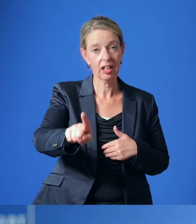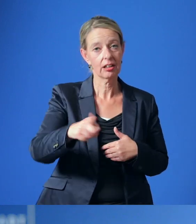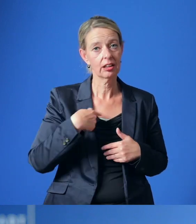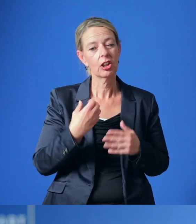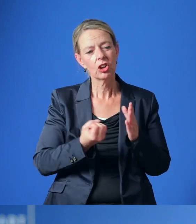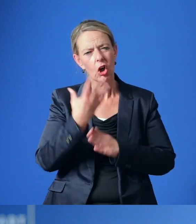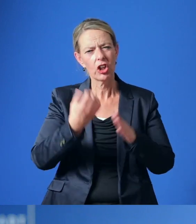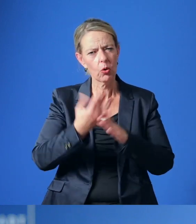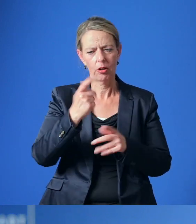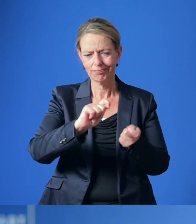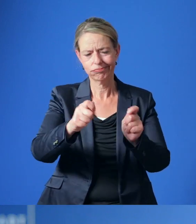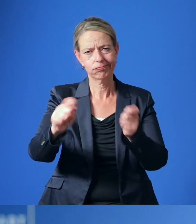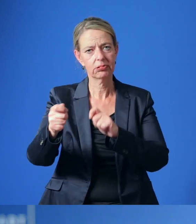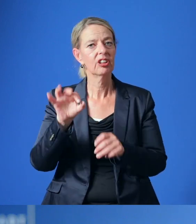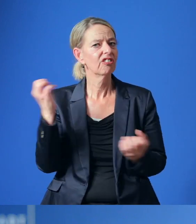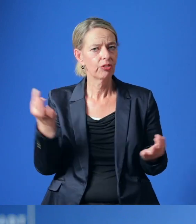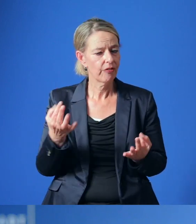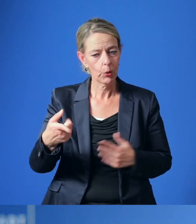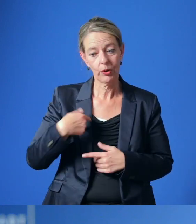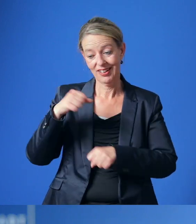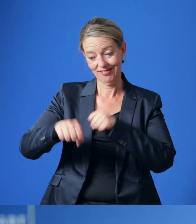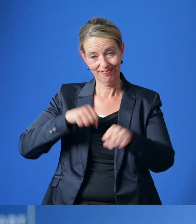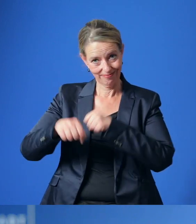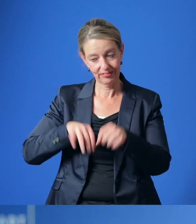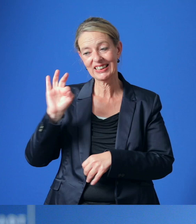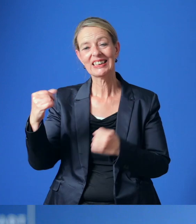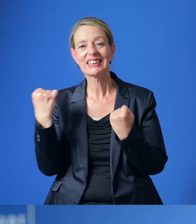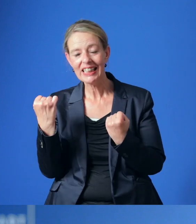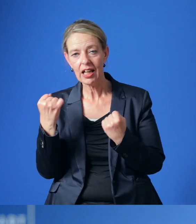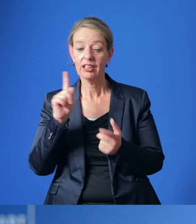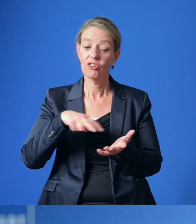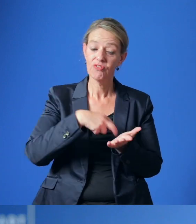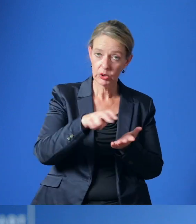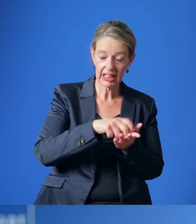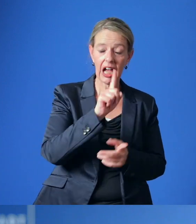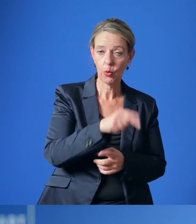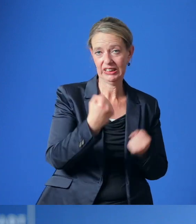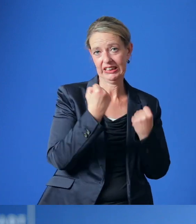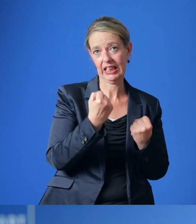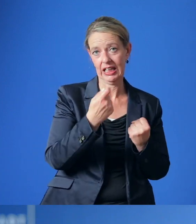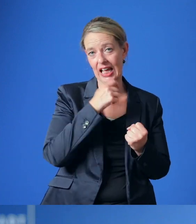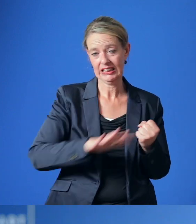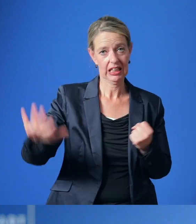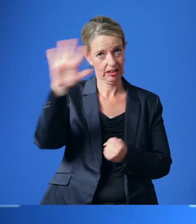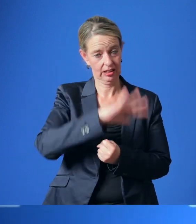umgesetzt werden, um die Sicherheit und die Attraktivität für den Rad- und Fußverkehr in Essen zu steigern.